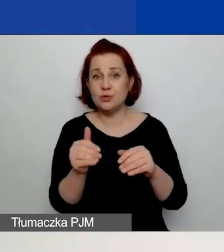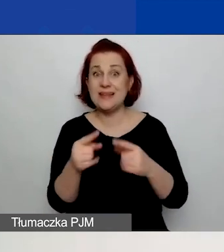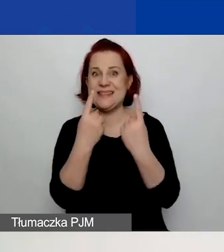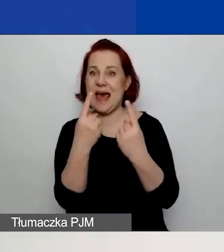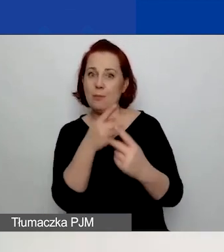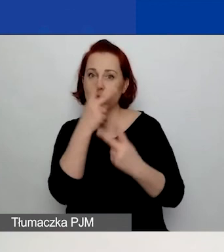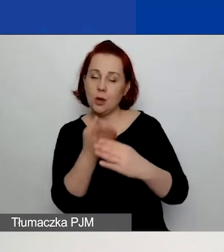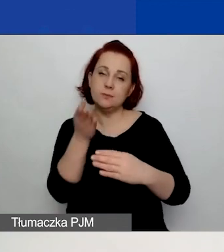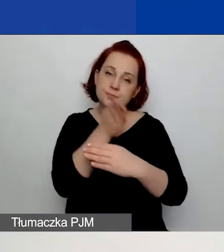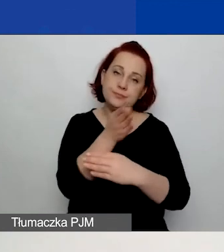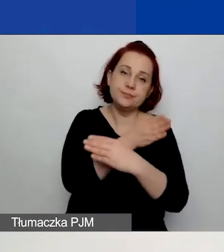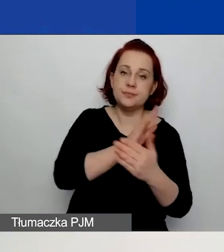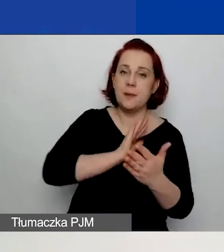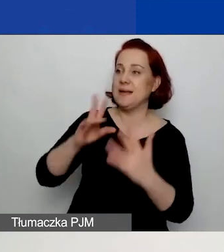nie korzystając z opcji "Popraw".